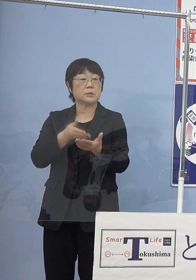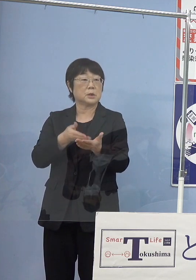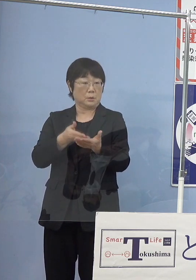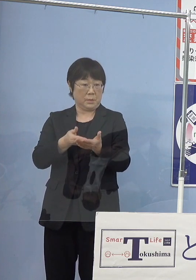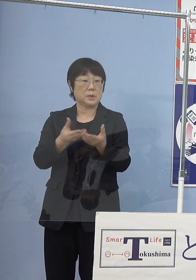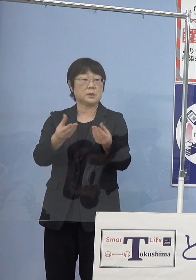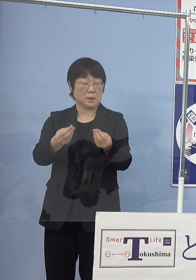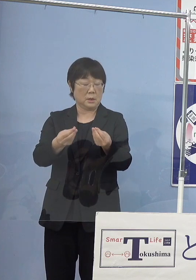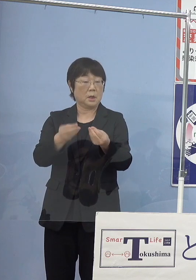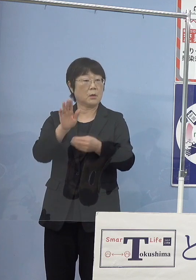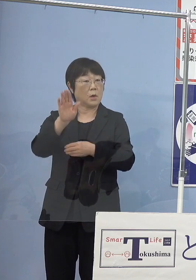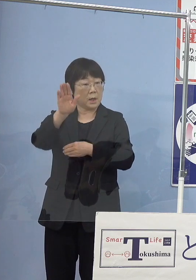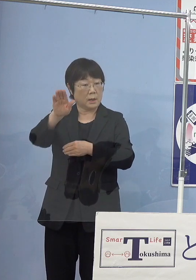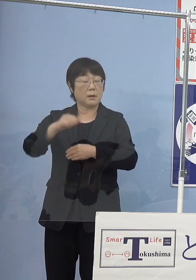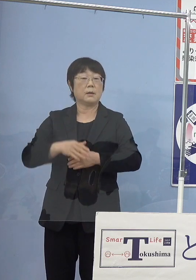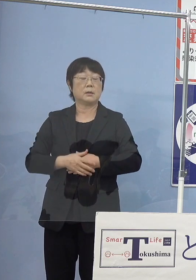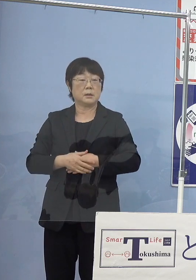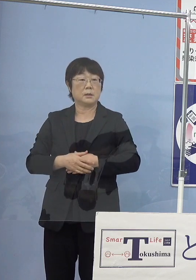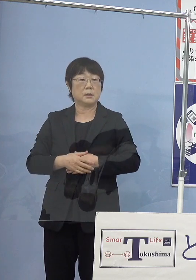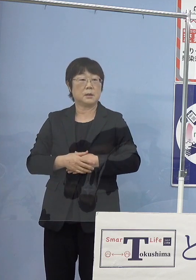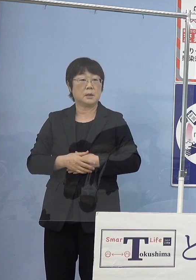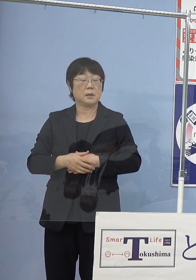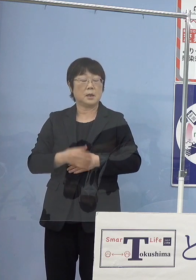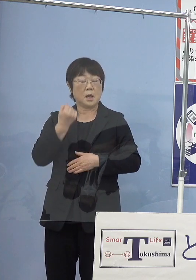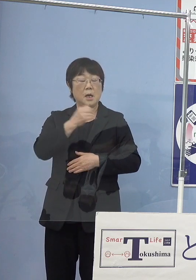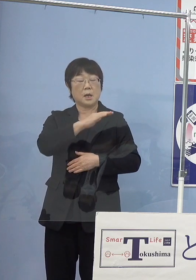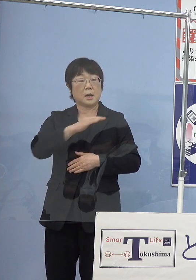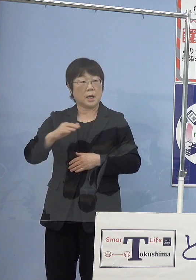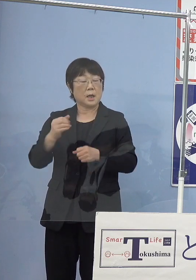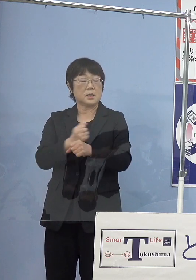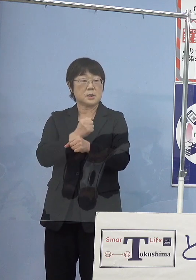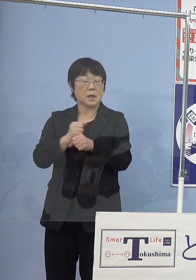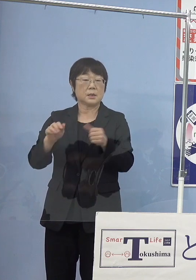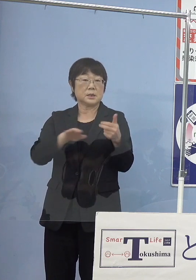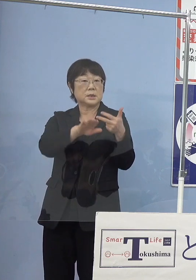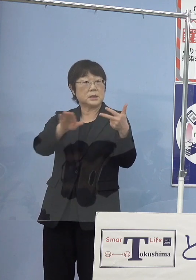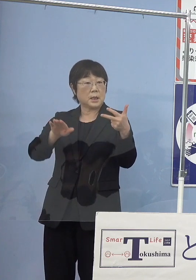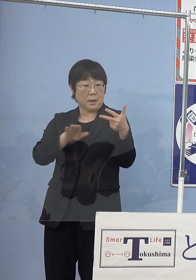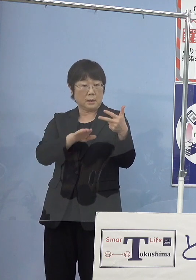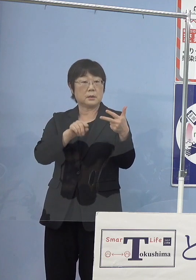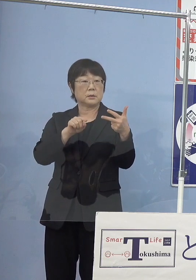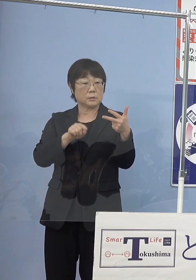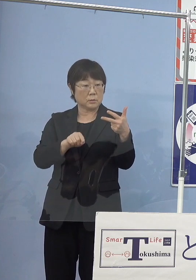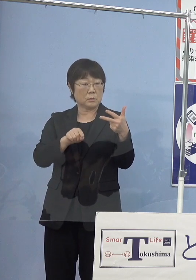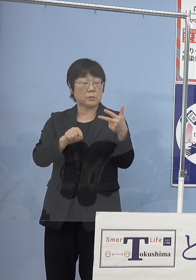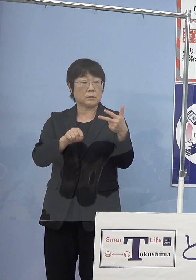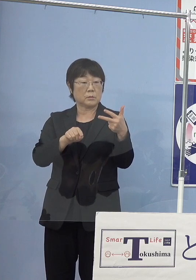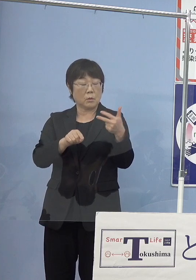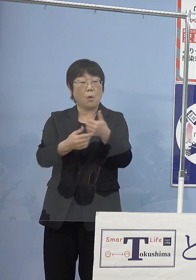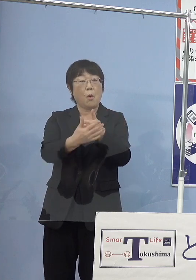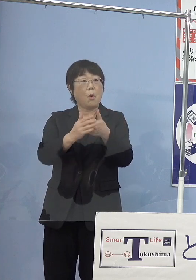これから海産資源というか 水産資源の保護といった点で